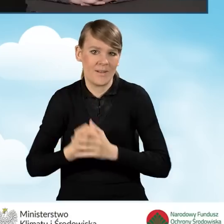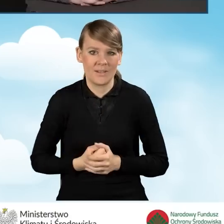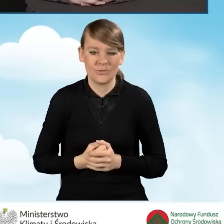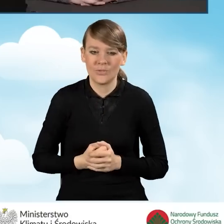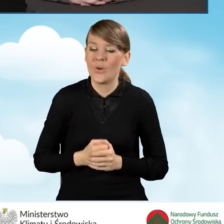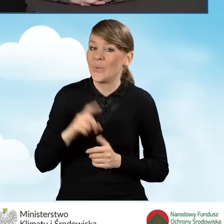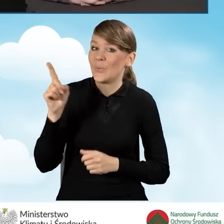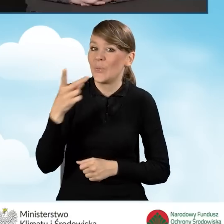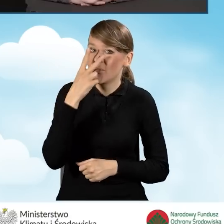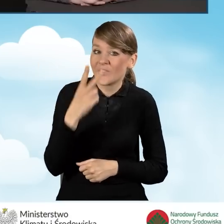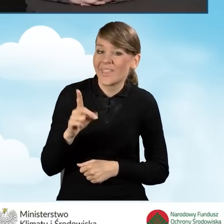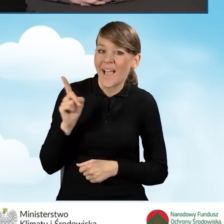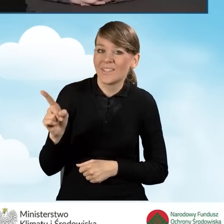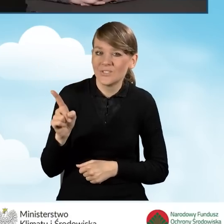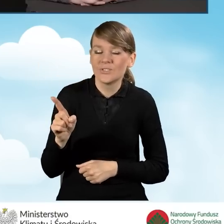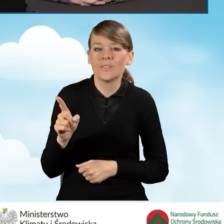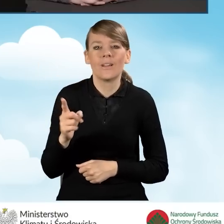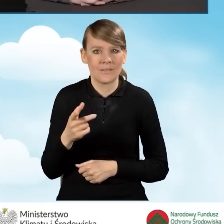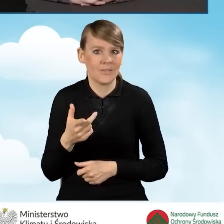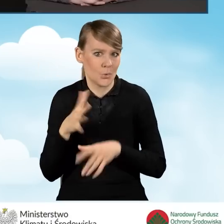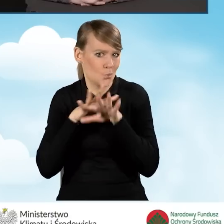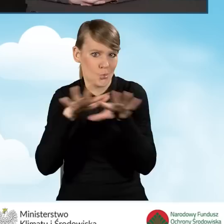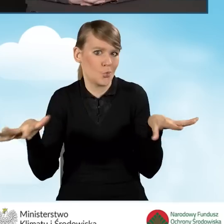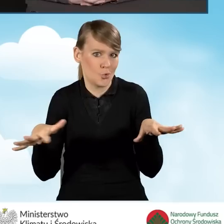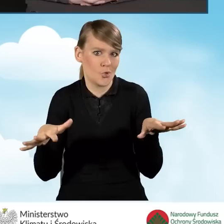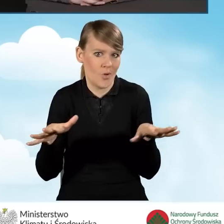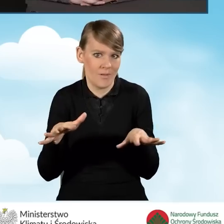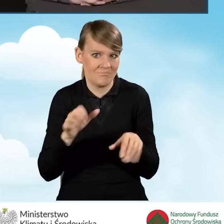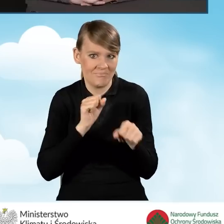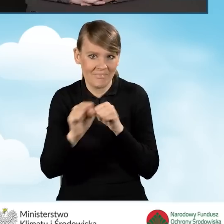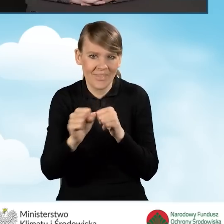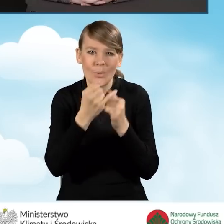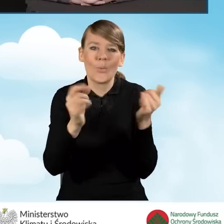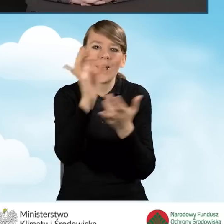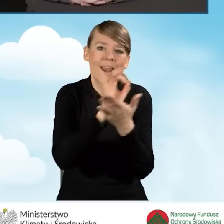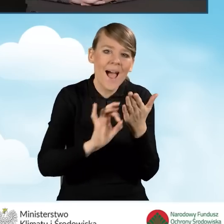jest ich spora grupa, mamy grafiki, ulotki, broszury.